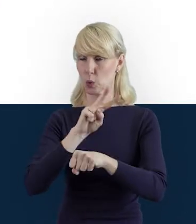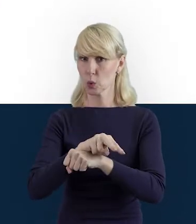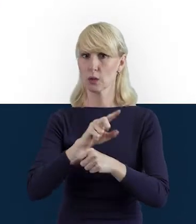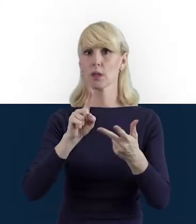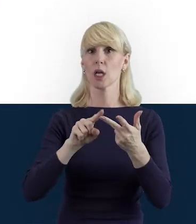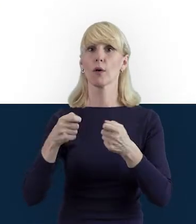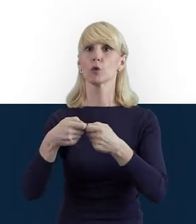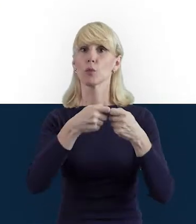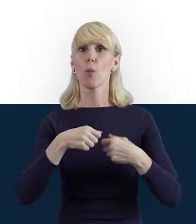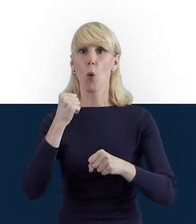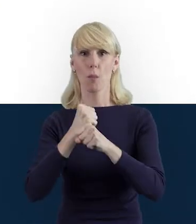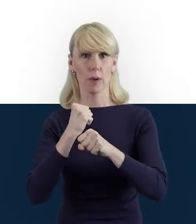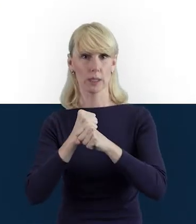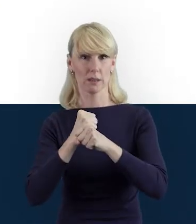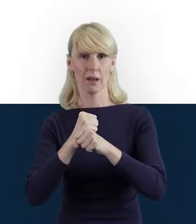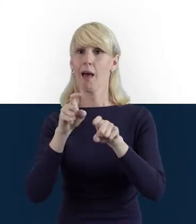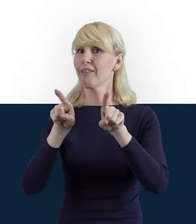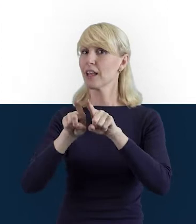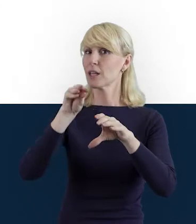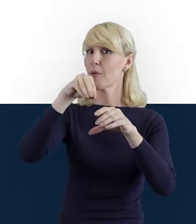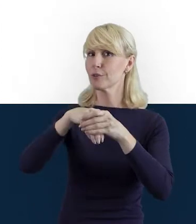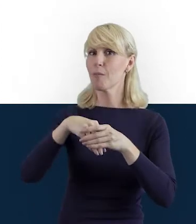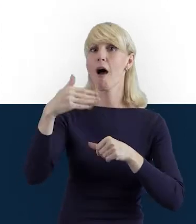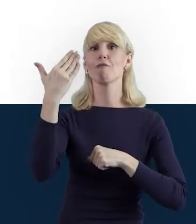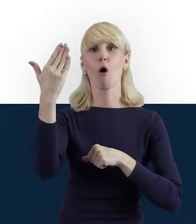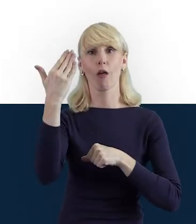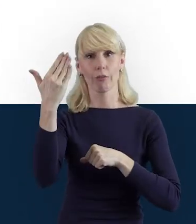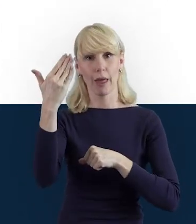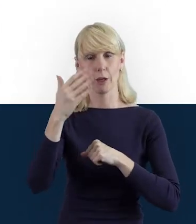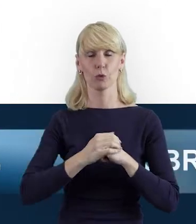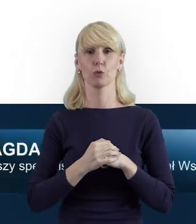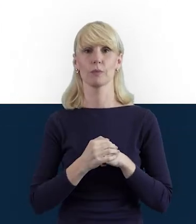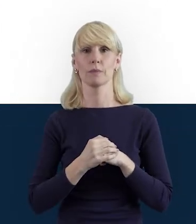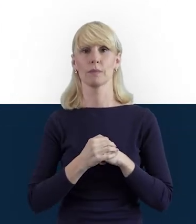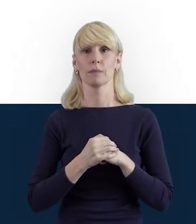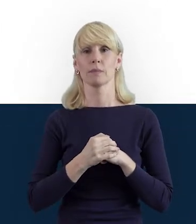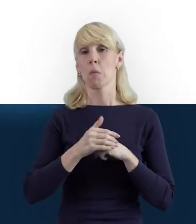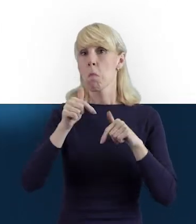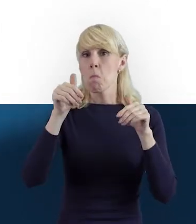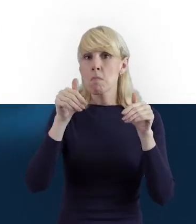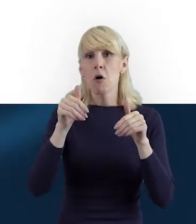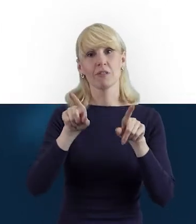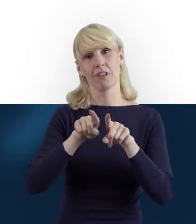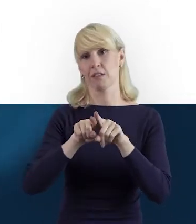a także wolontariusze, którzy również mogą wnieść dużą wartość